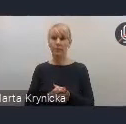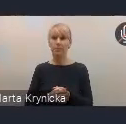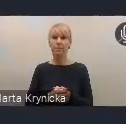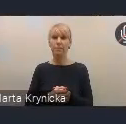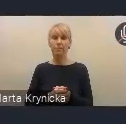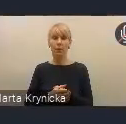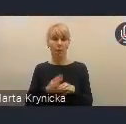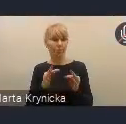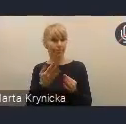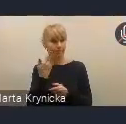Bardzo państwu dziękuję.